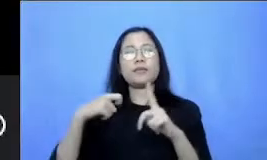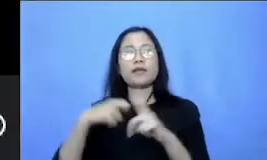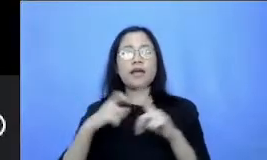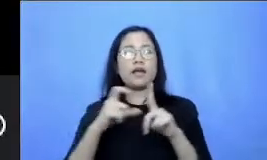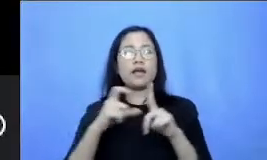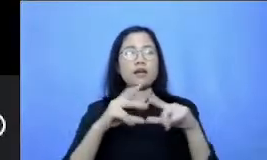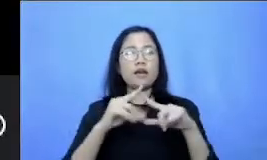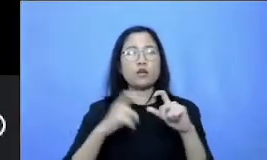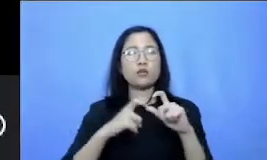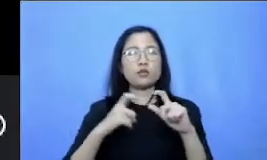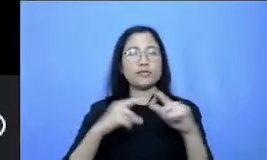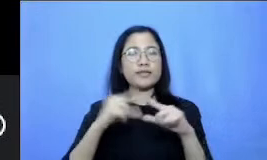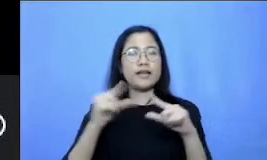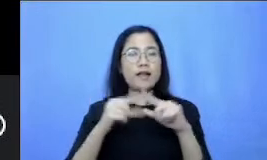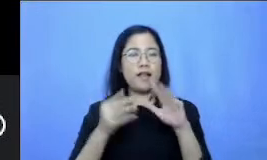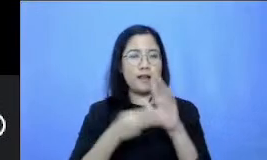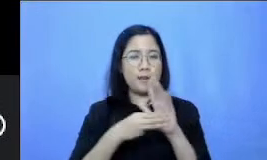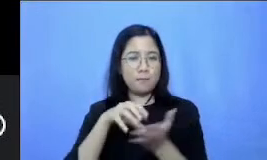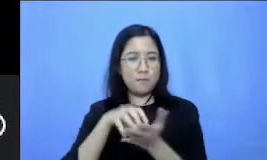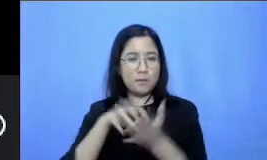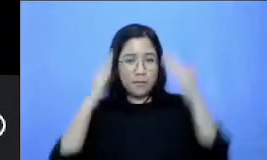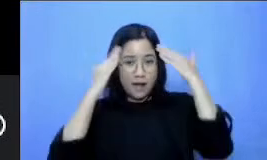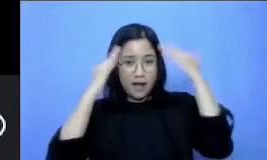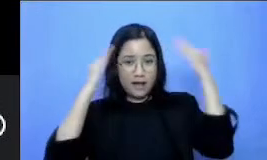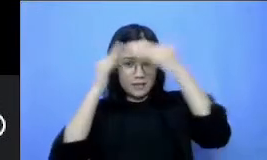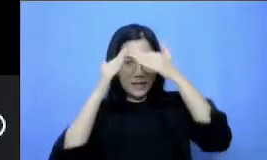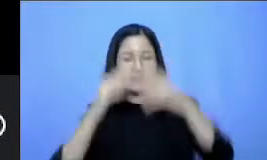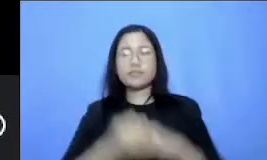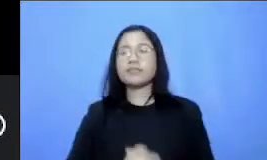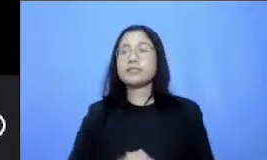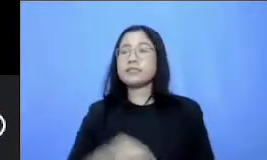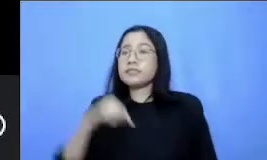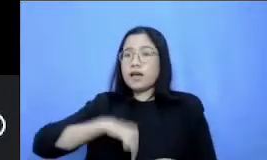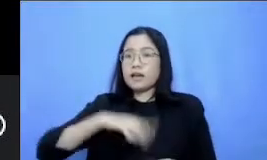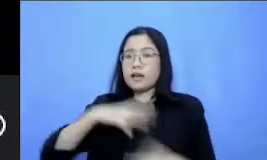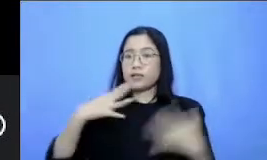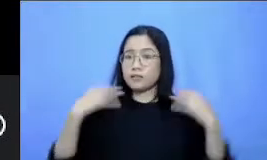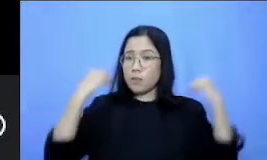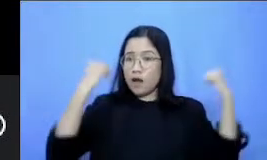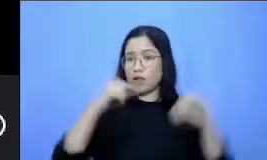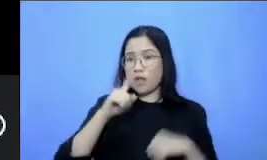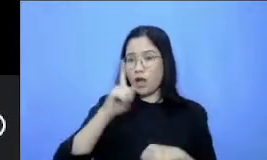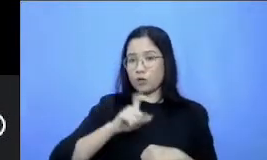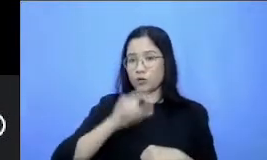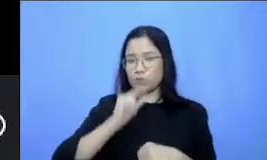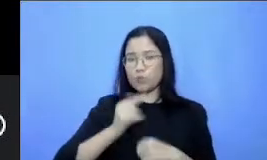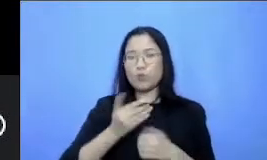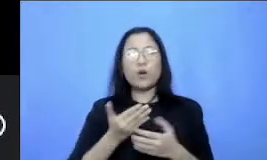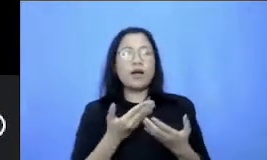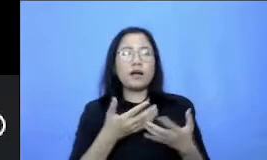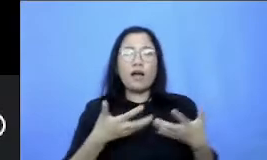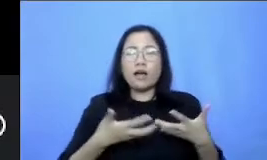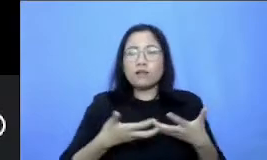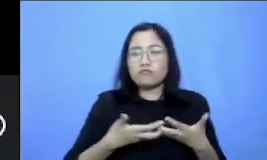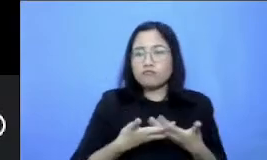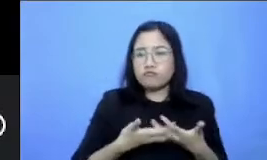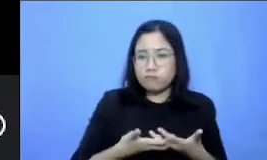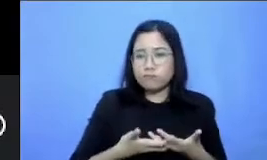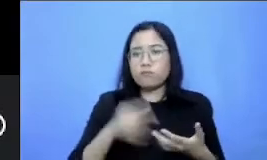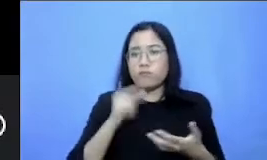Mas saat ini kita harus semangat untuk beradaptasi dengan berbagai teknologi demi menunjang kegiatan